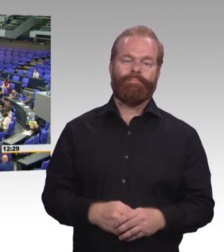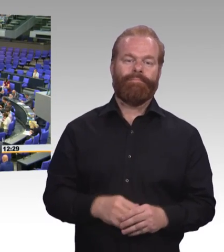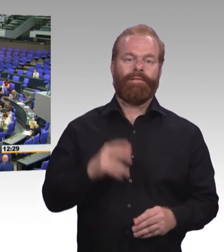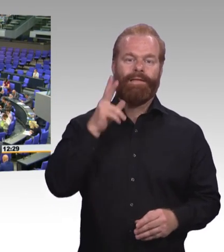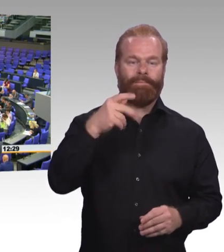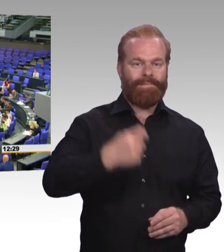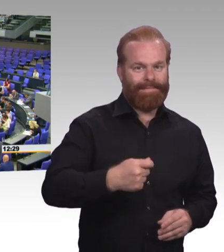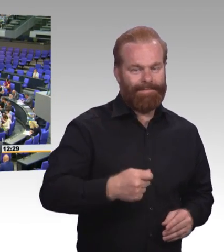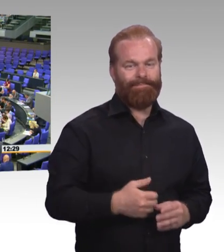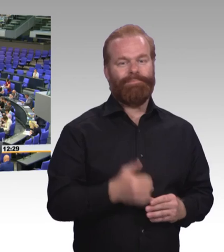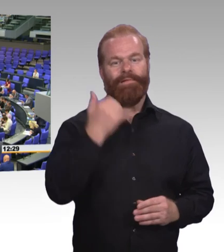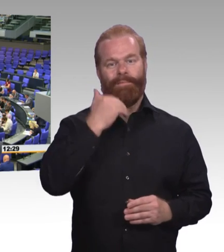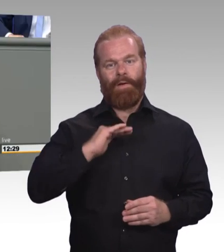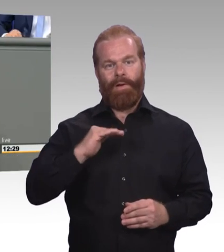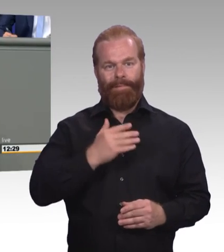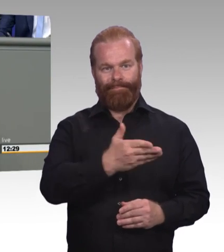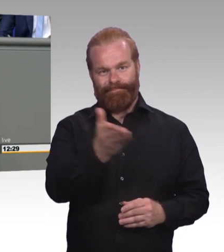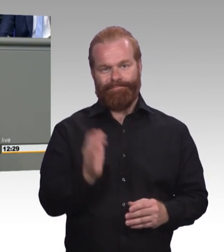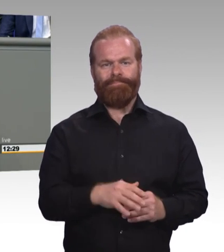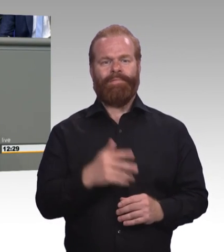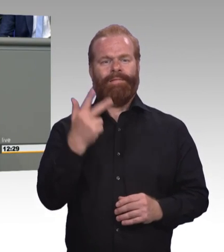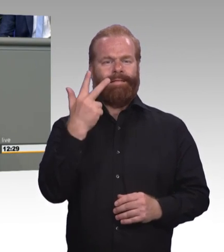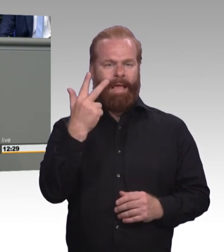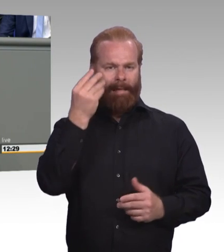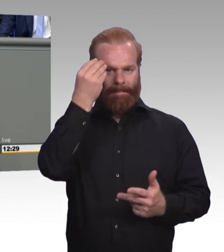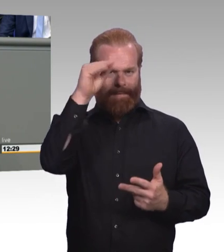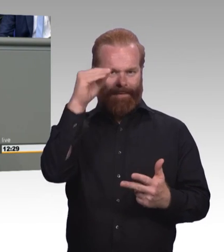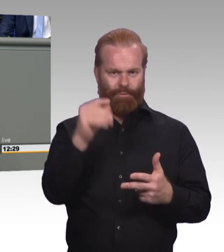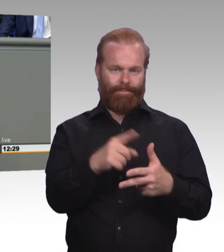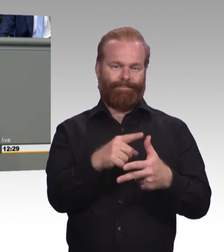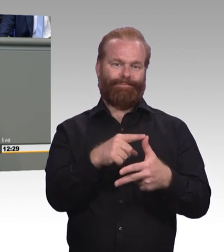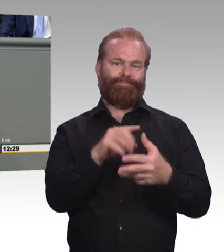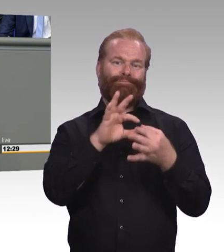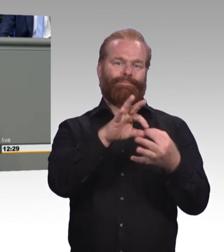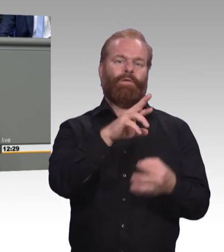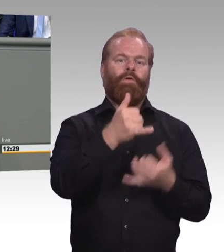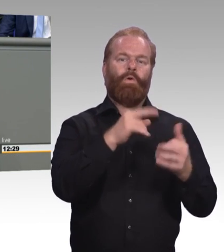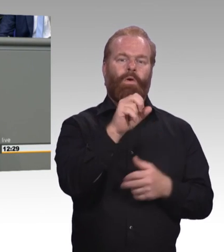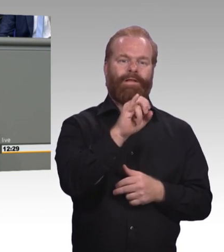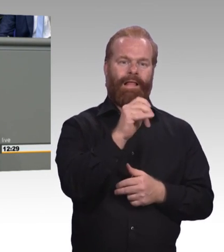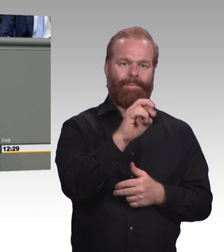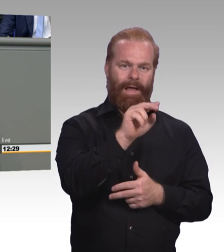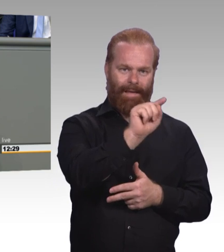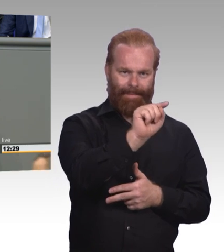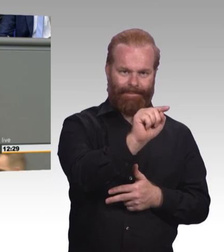35 Prozent, das ist eine riesen Zahl. Man kann das aufteilen in zwei Bereiche. Gesundheitsberufe 220.000.